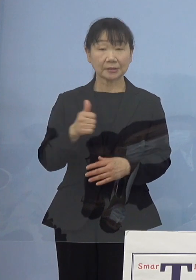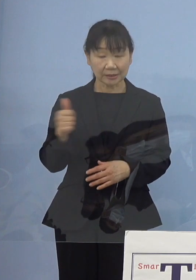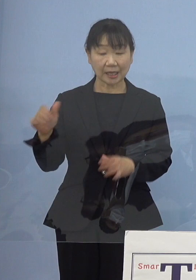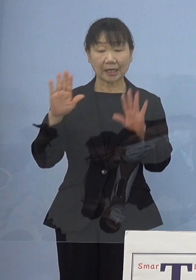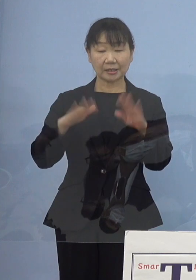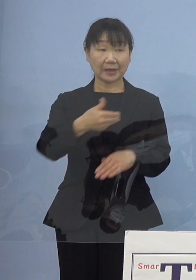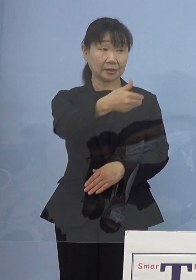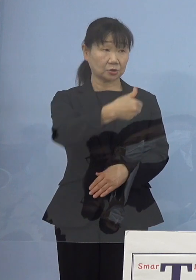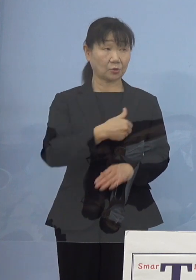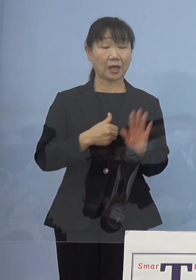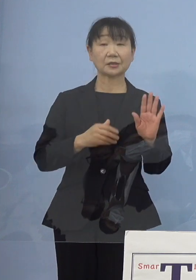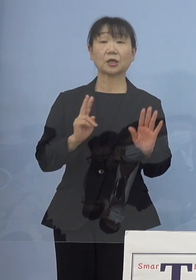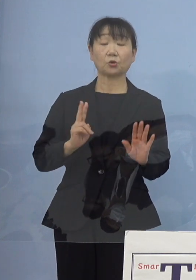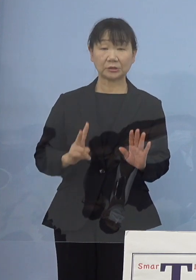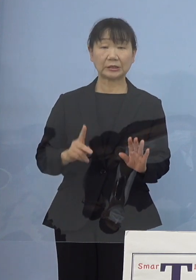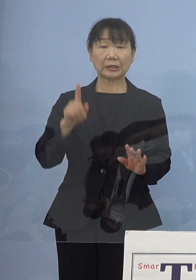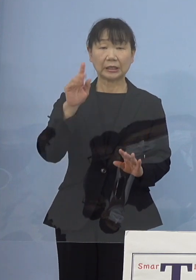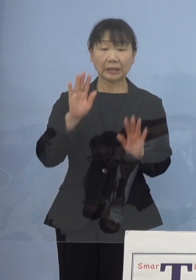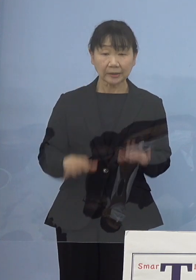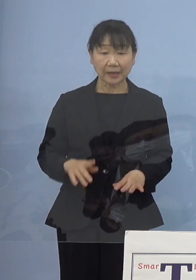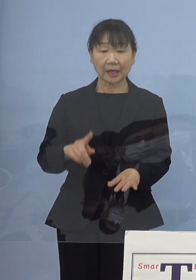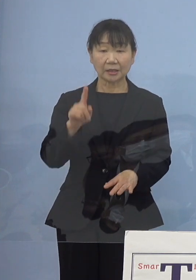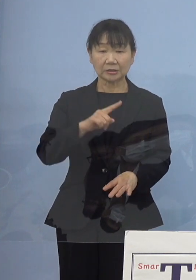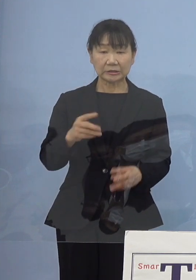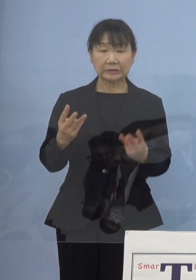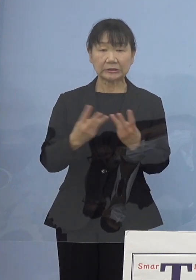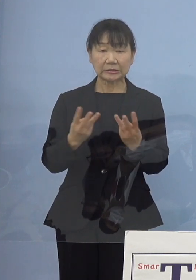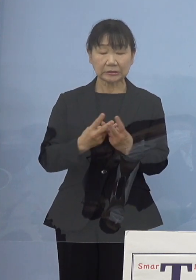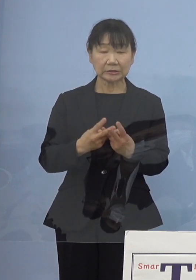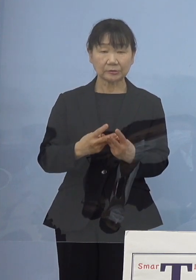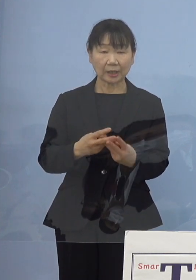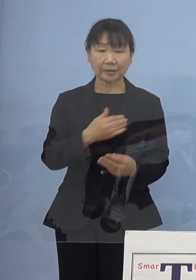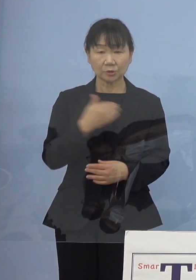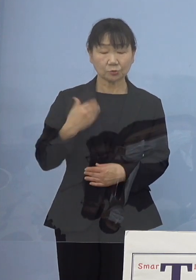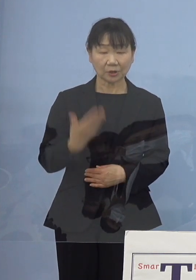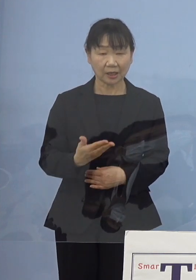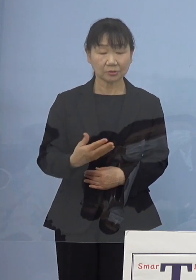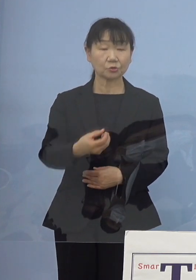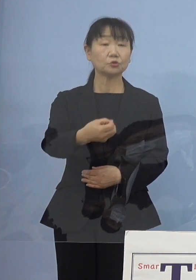今、ぱっと人員が足りるのかといった点については 客観的な要因として